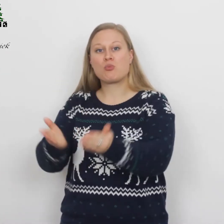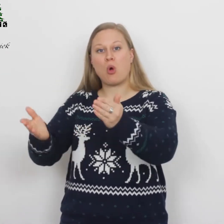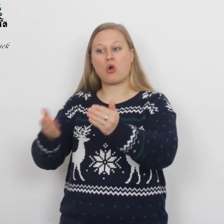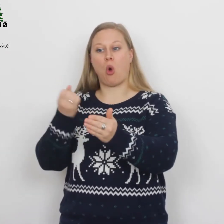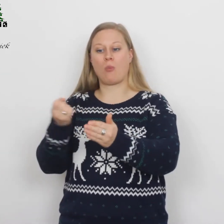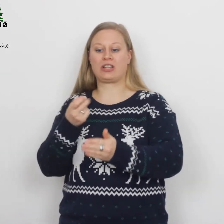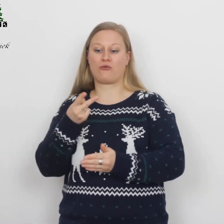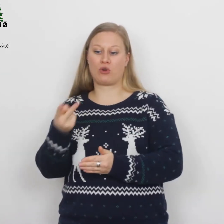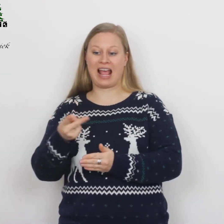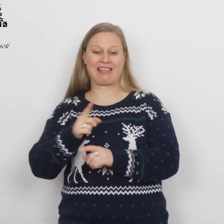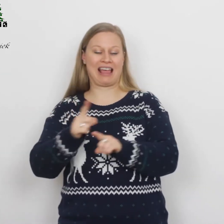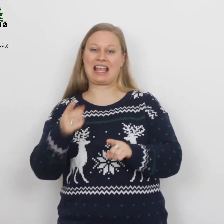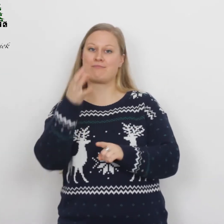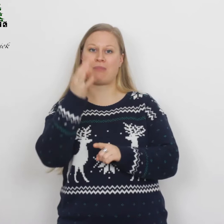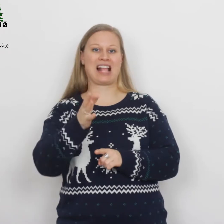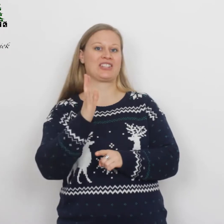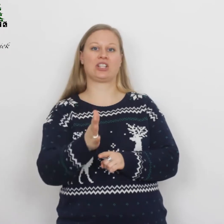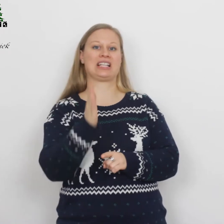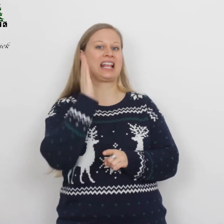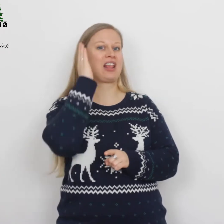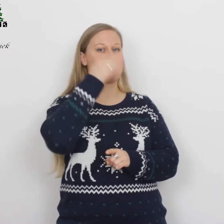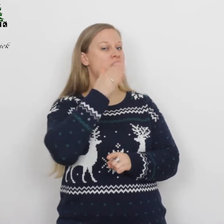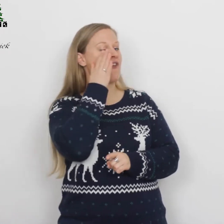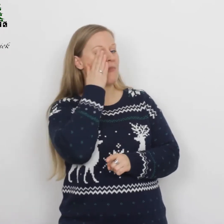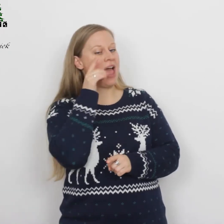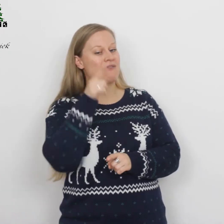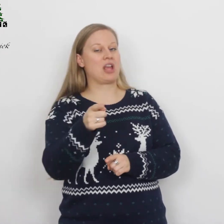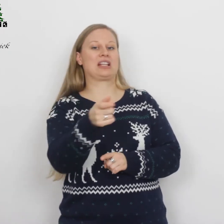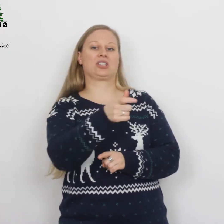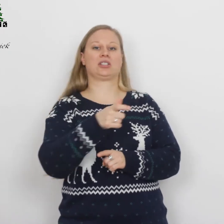omdat er voor hen geen plaats was in het nachtverblijf in de stad.